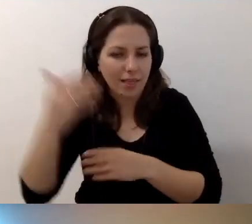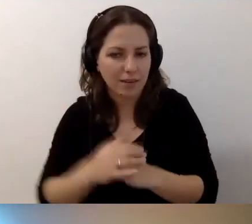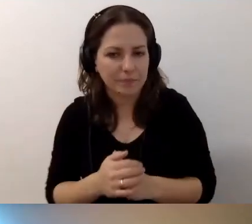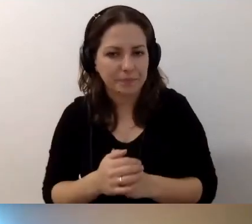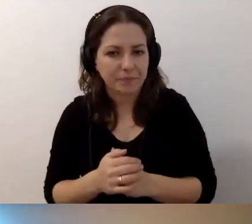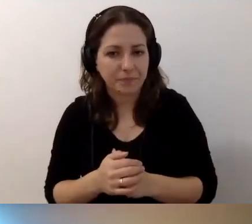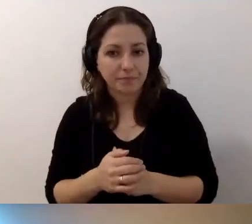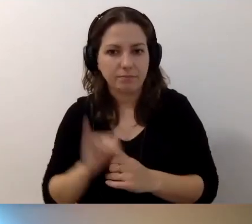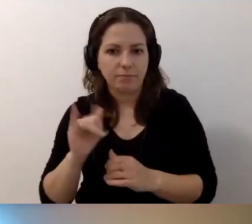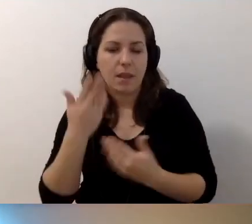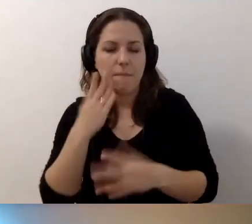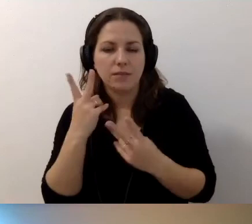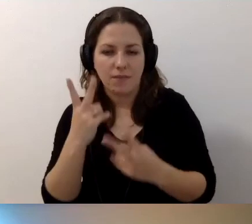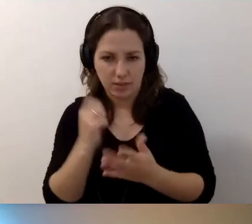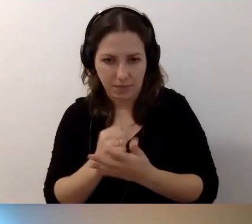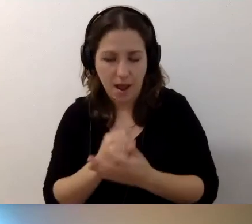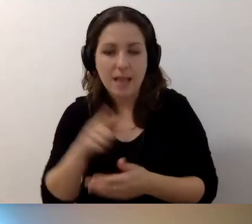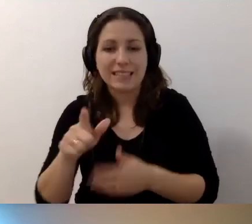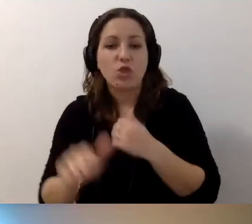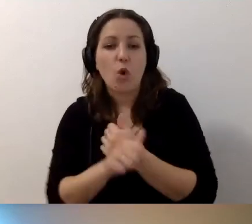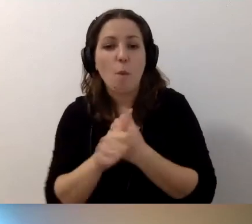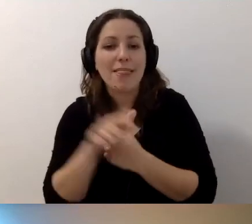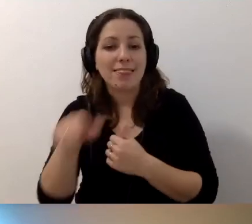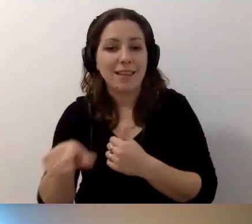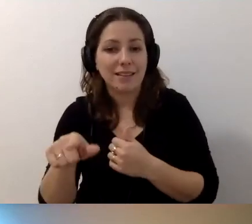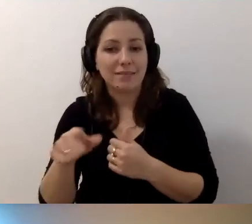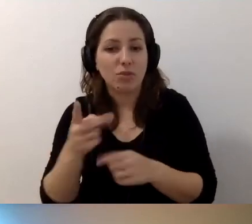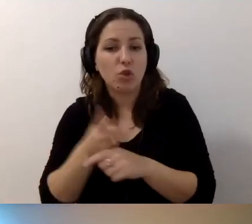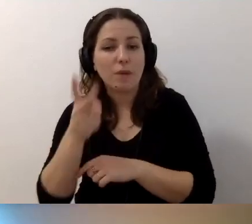Ważna rzecz. Ten dostępny dokument cyfrowy